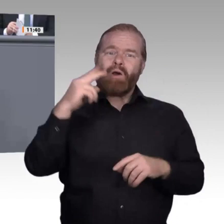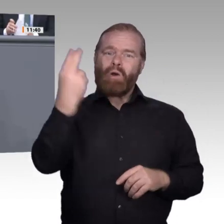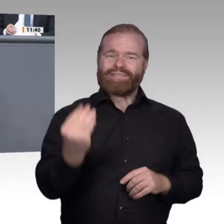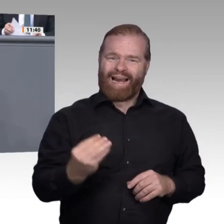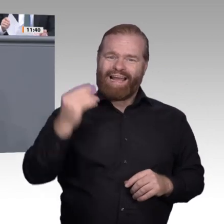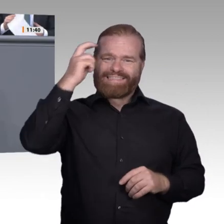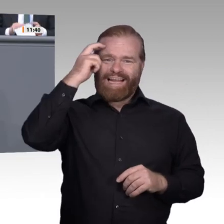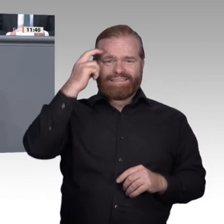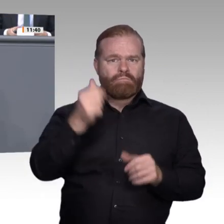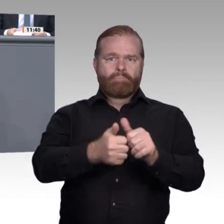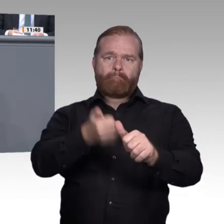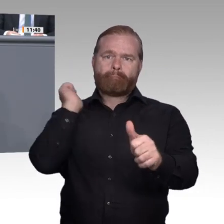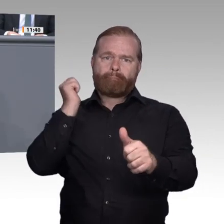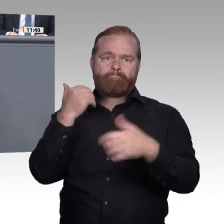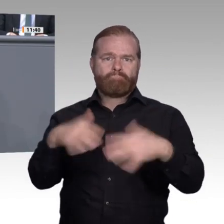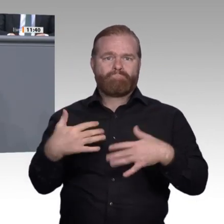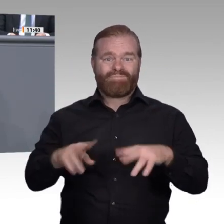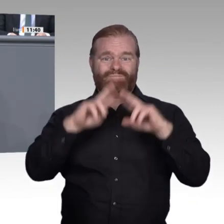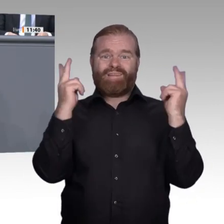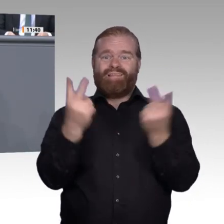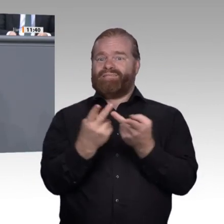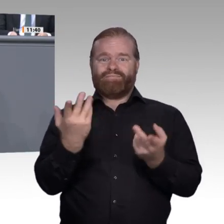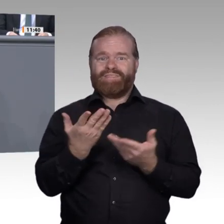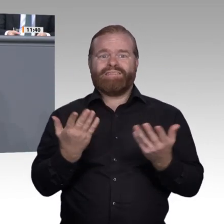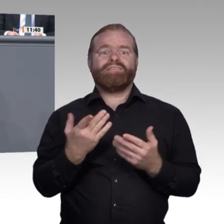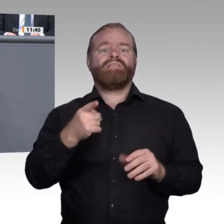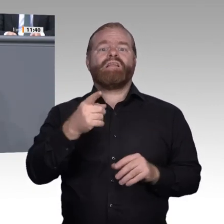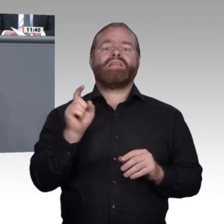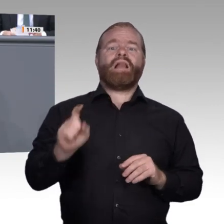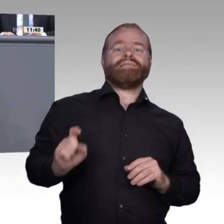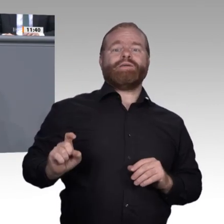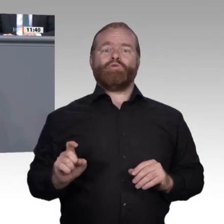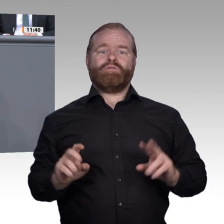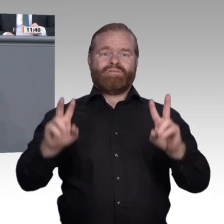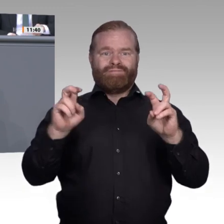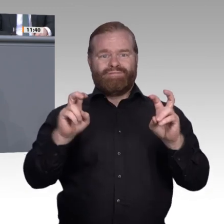Datensammlungen eröffnet dem Menschen neue Möglichkeiten, sich in der Welt zu entfalten.